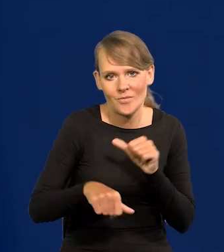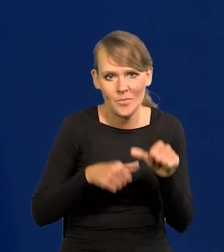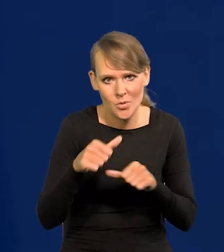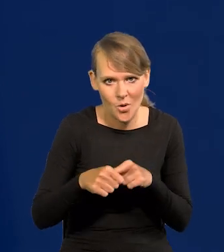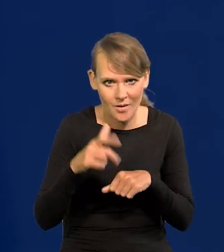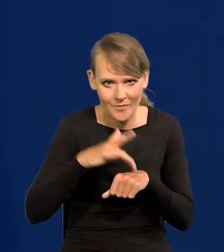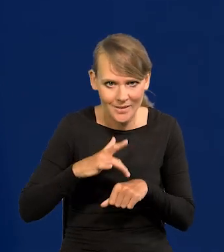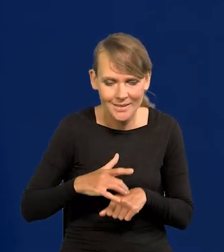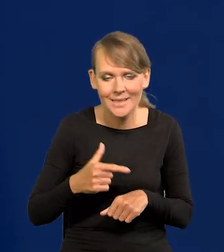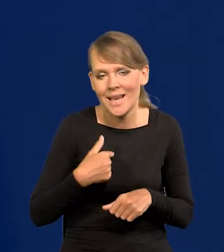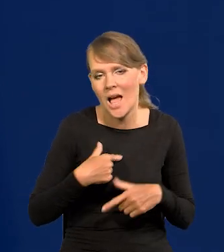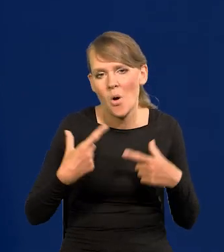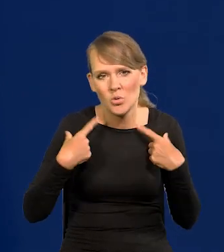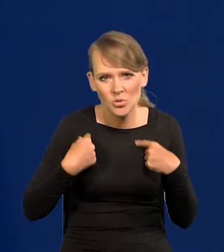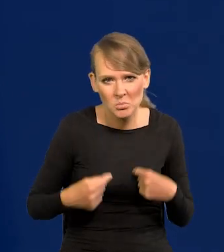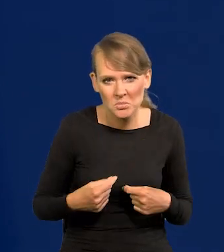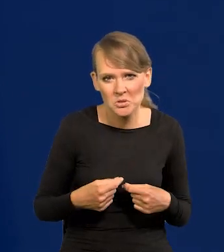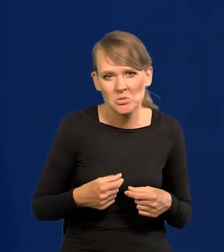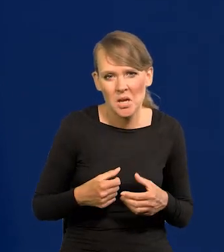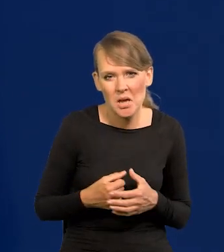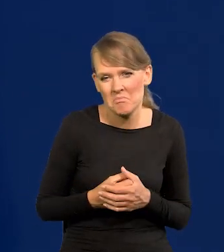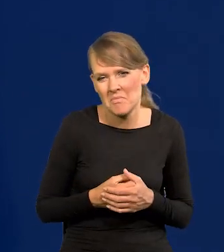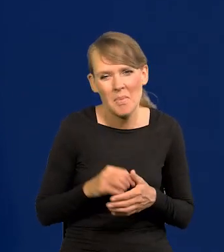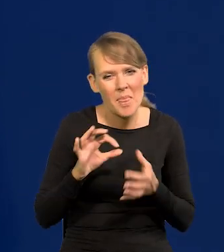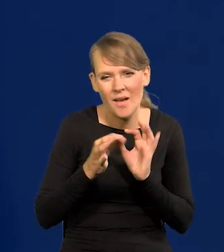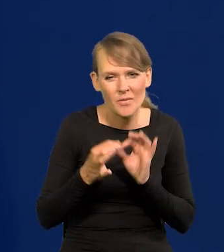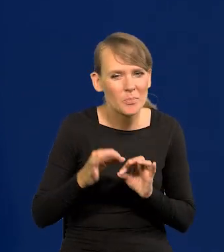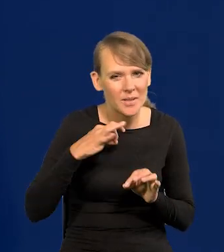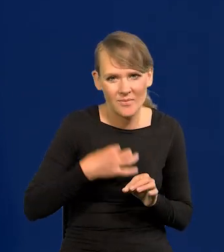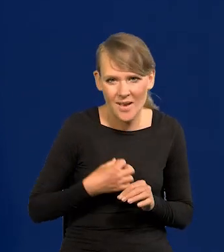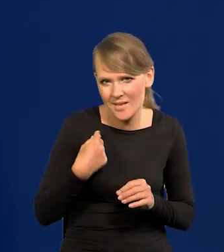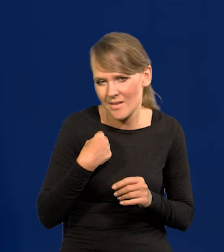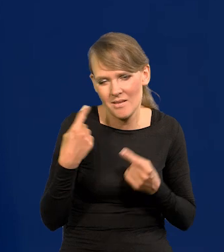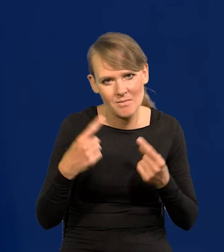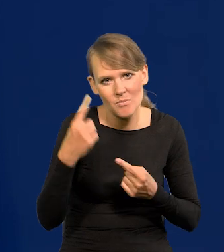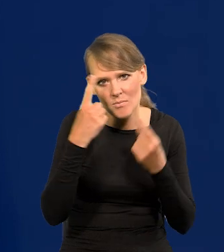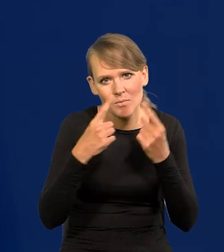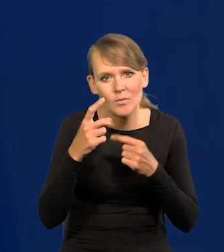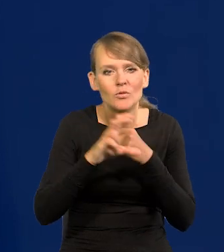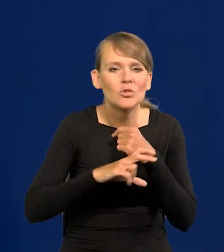Ja osobiście, nawet tak prywatnie sobie nie pomyślałem, jak to może być w sierpniu.